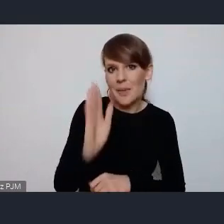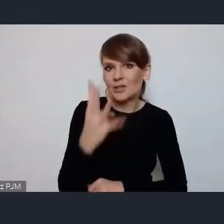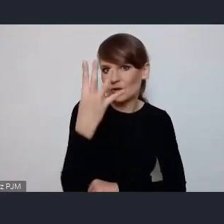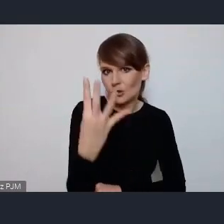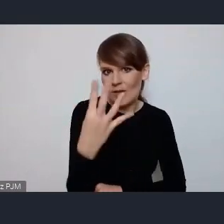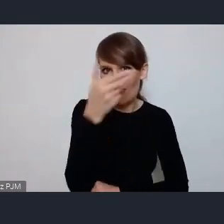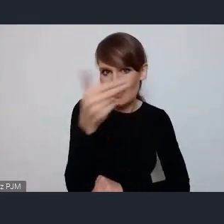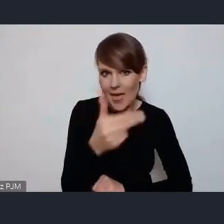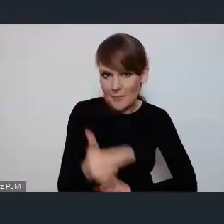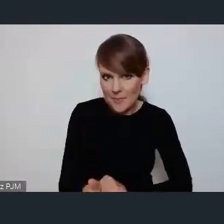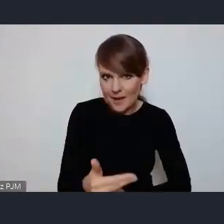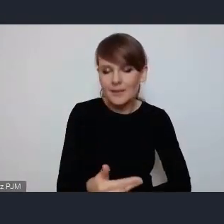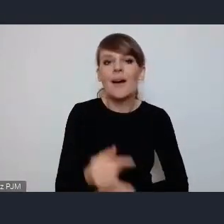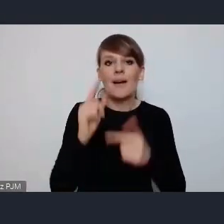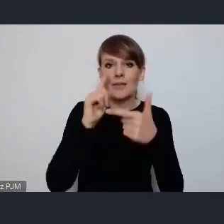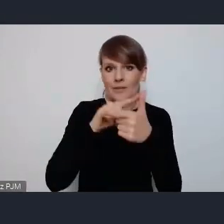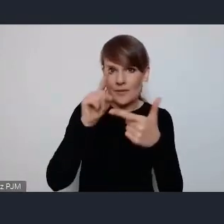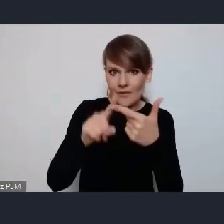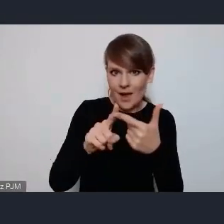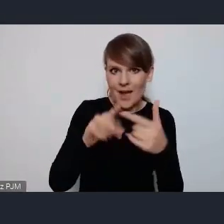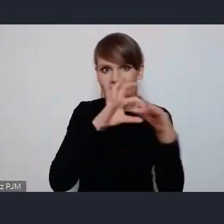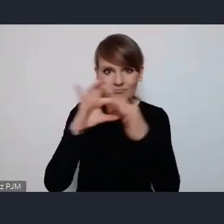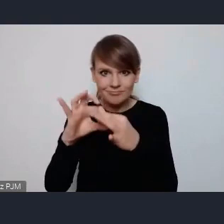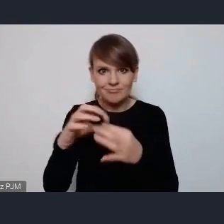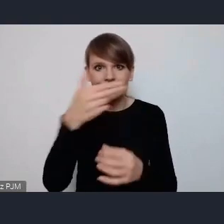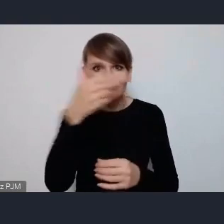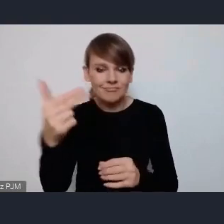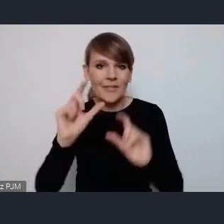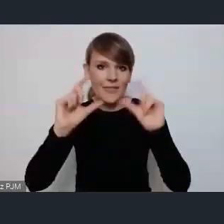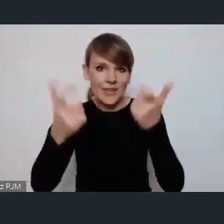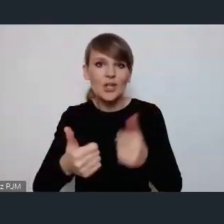2 związane bezpośrednio z tymi tematami wydarzenia czyli zielone miasta